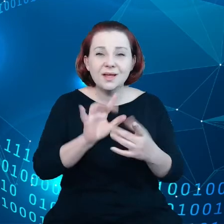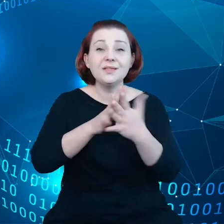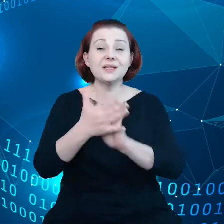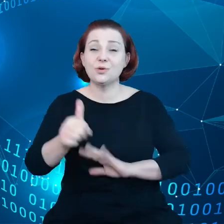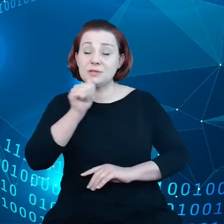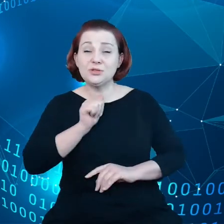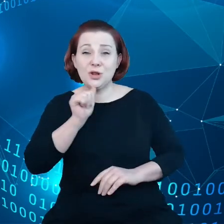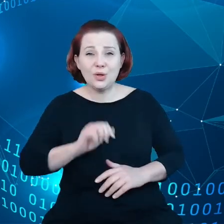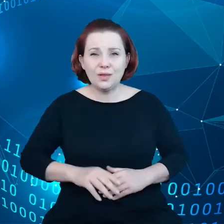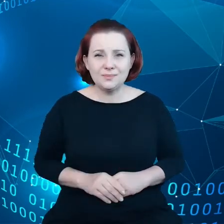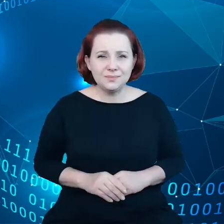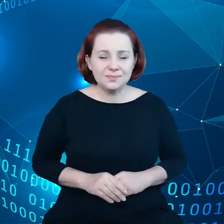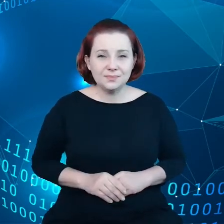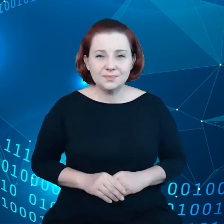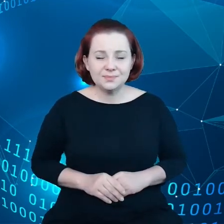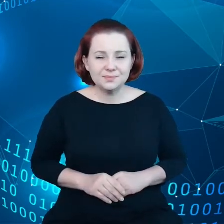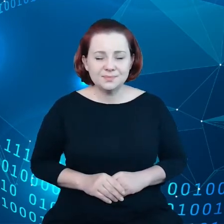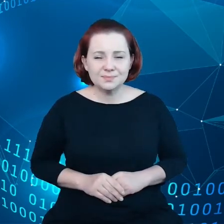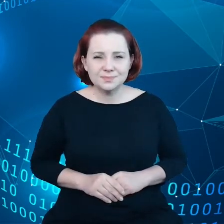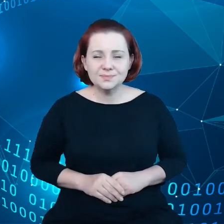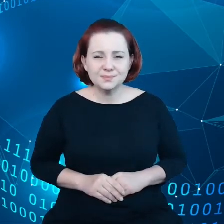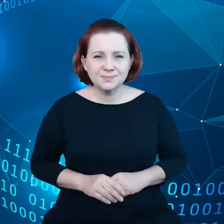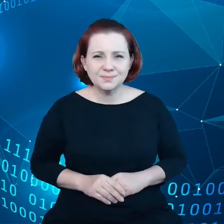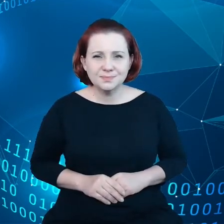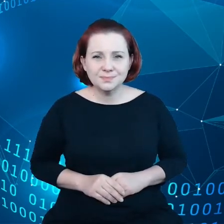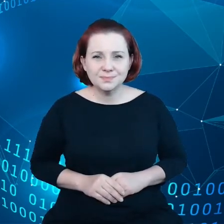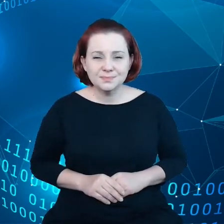Natomiast trzeba sobie powiedzieć, że transformacja cyfrowa